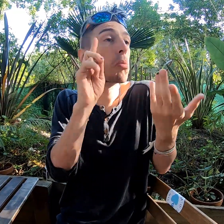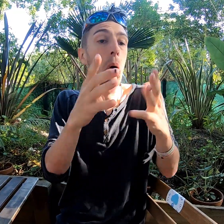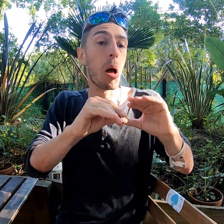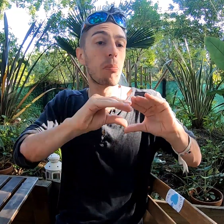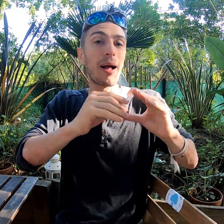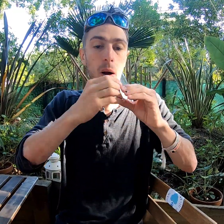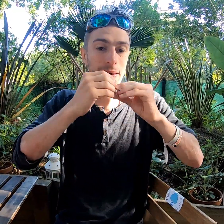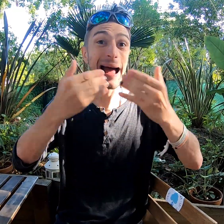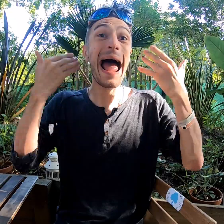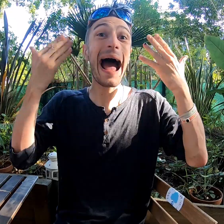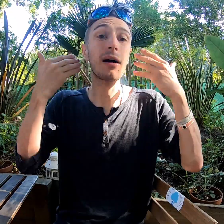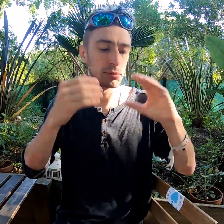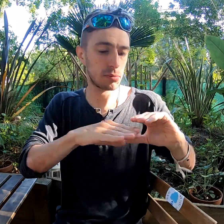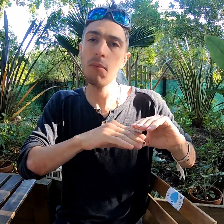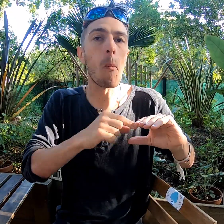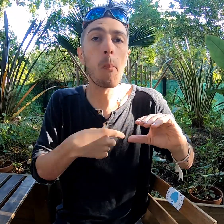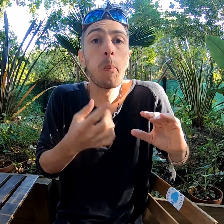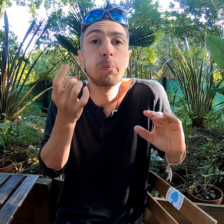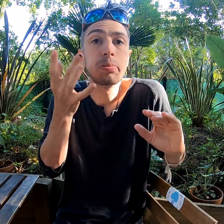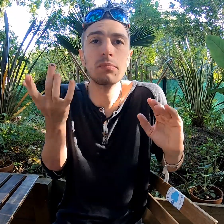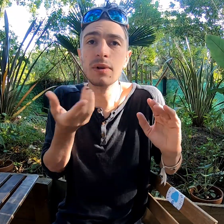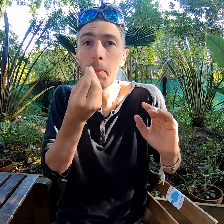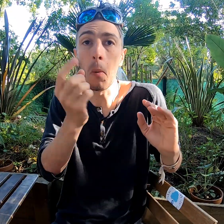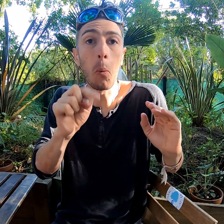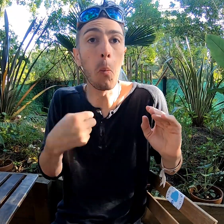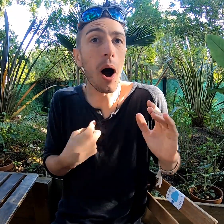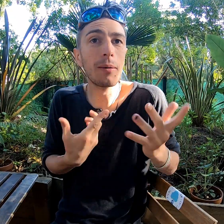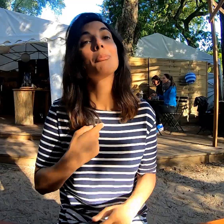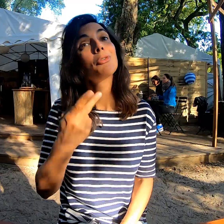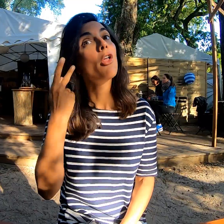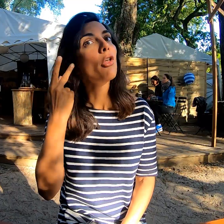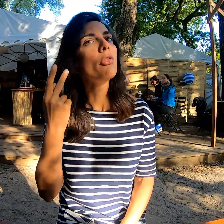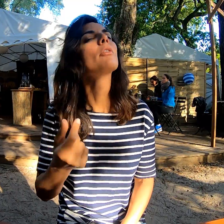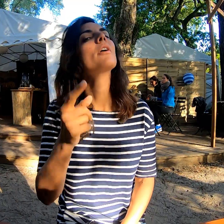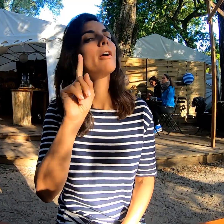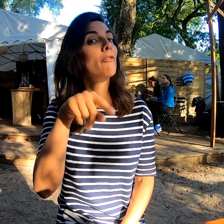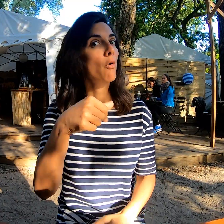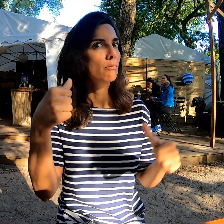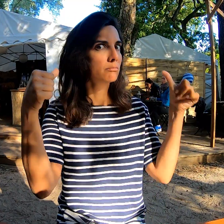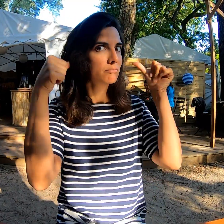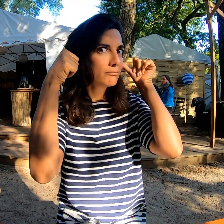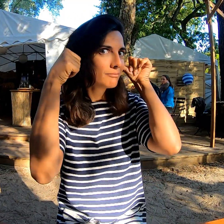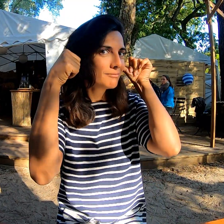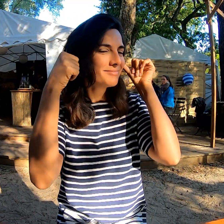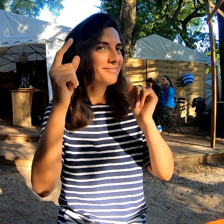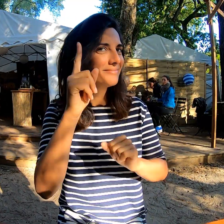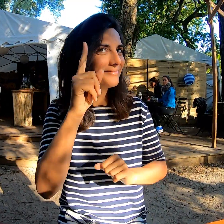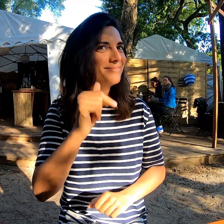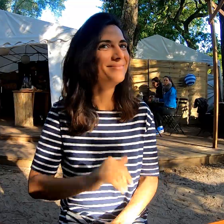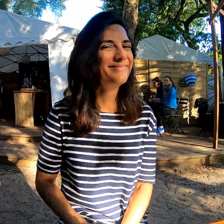ça veut dire qu'on a un matelas à air qui me convient bien ! Et pour les entendants on pense bien aux bouchons d'oreilles !